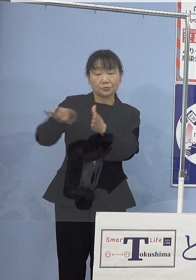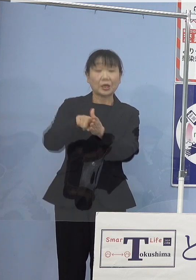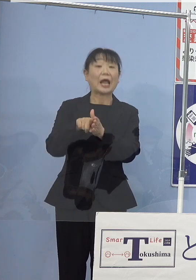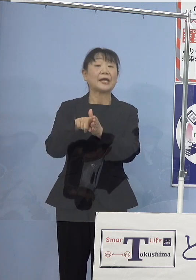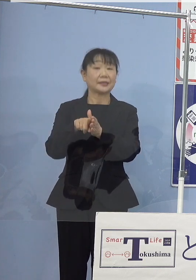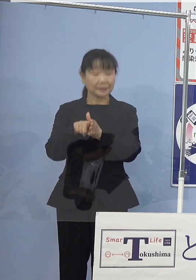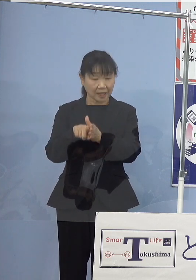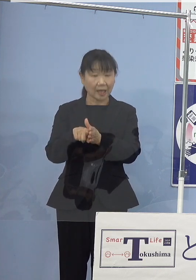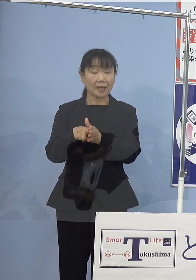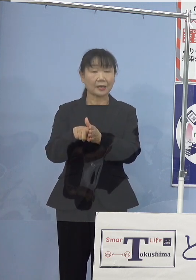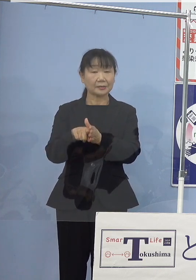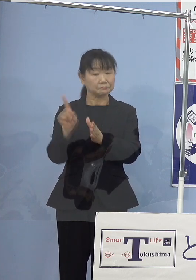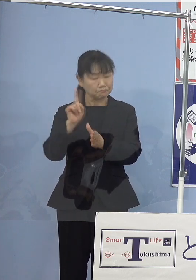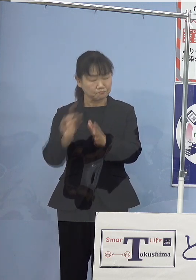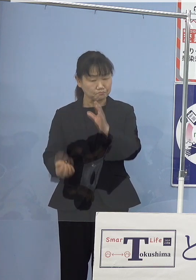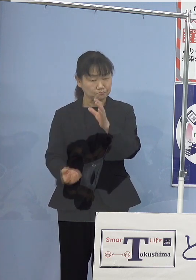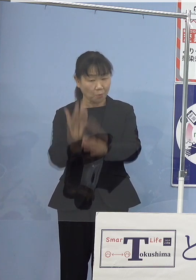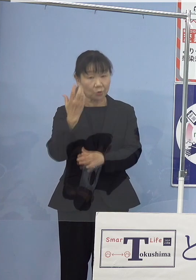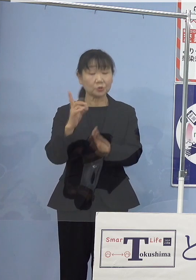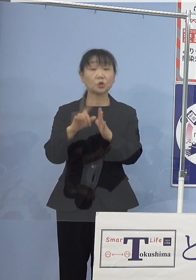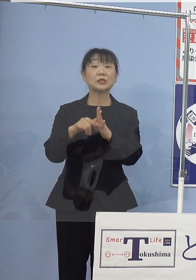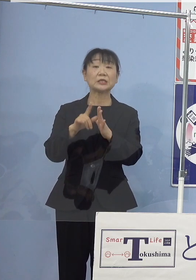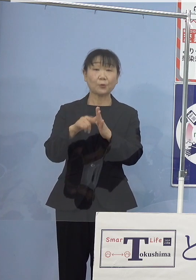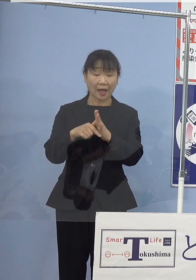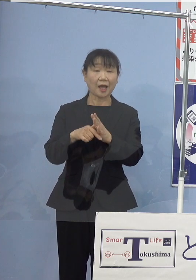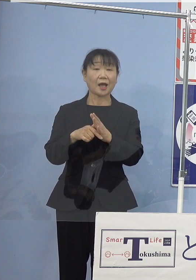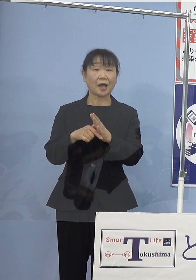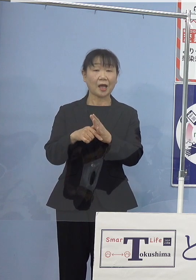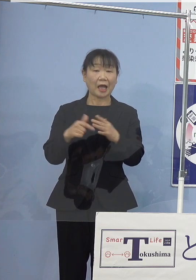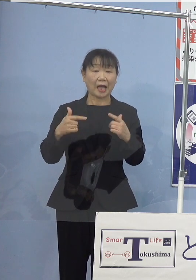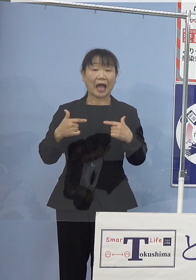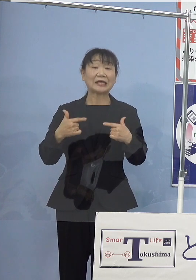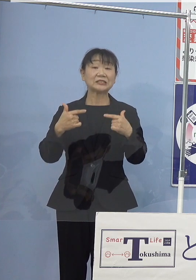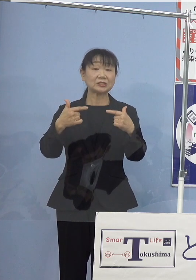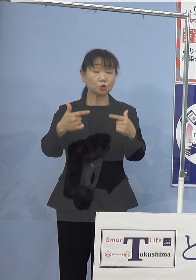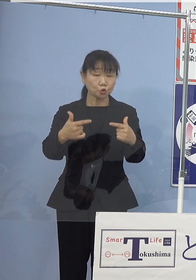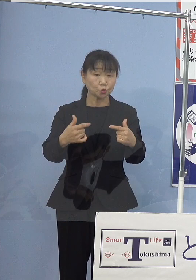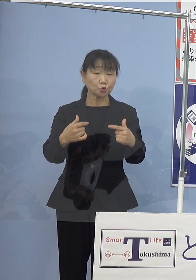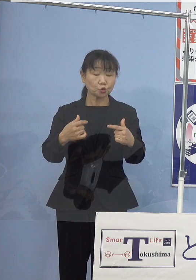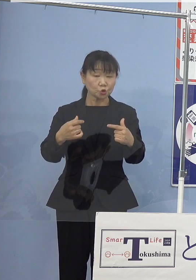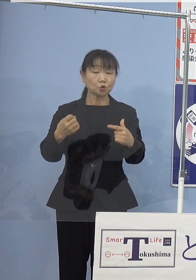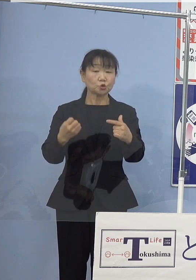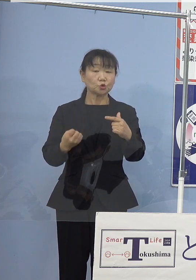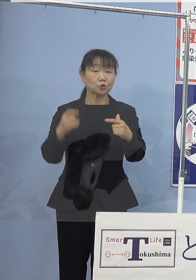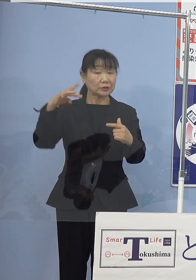いざ発災となった場合には 走る発電所として